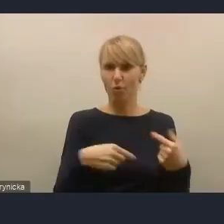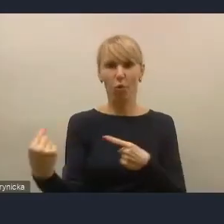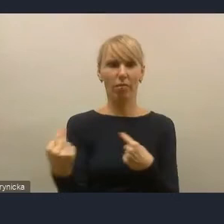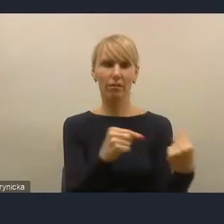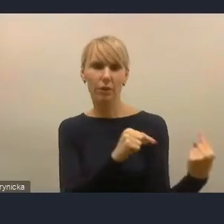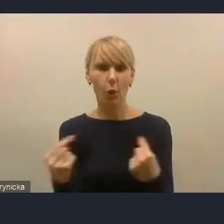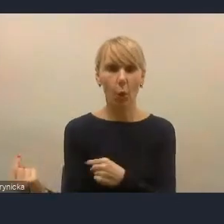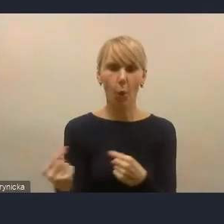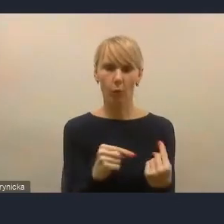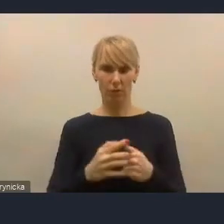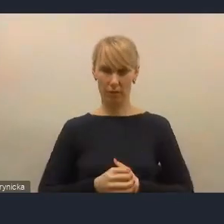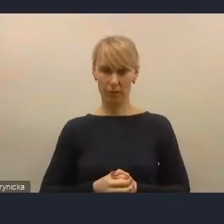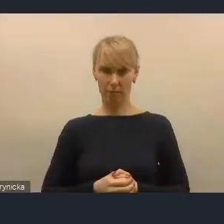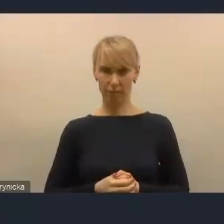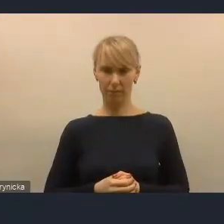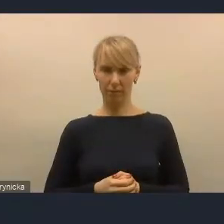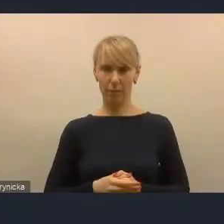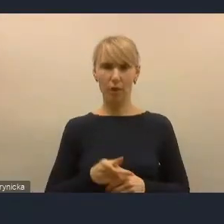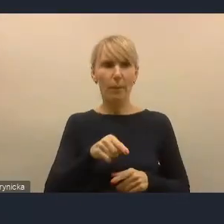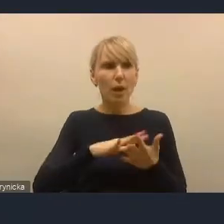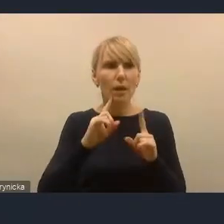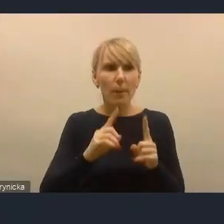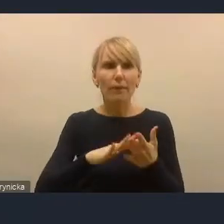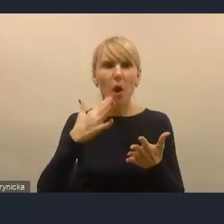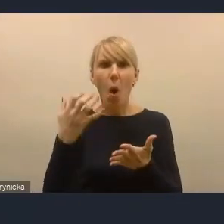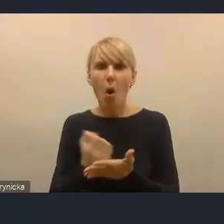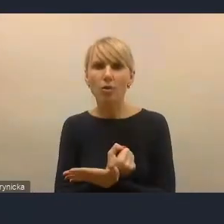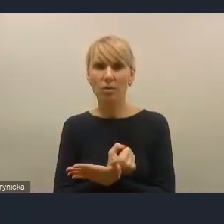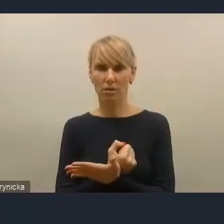żeby oni brali udział, żeby korzystali z tych narzędzi, które już są.